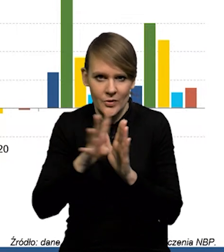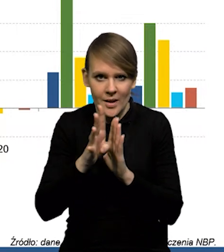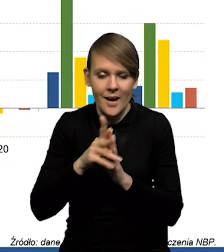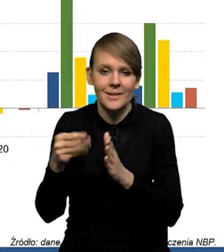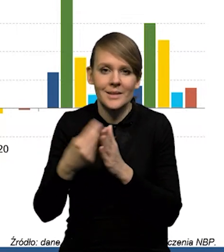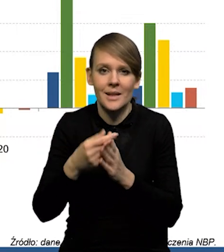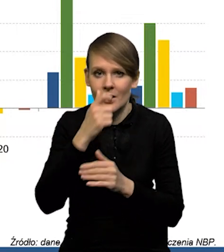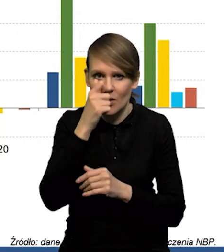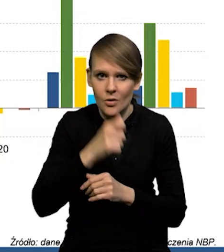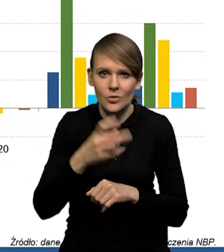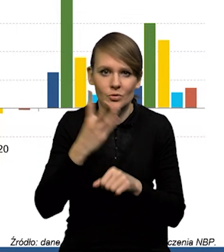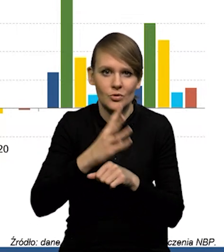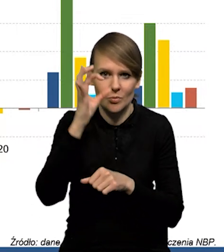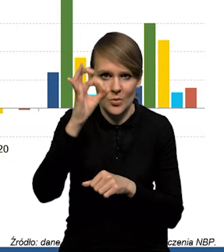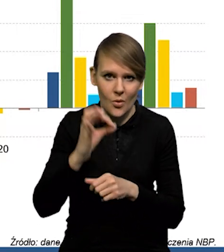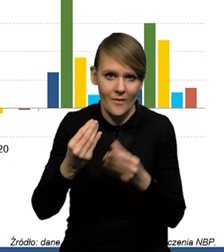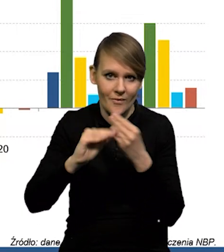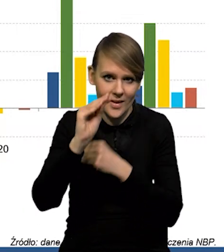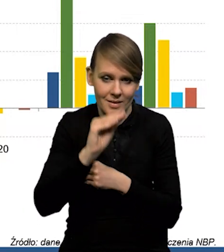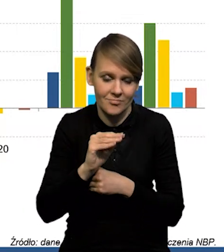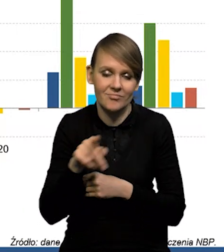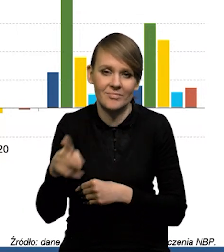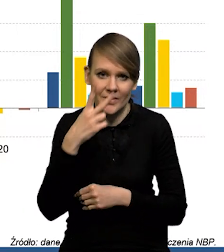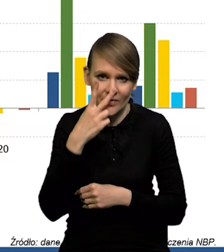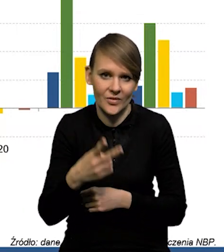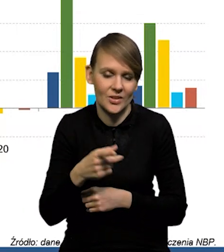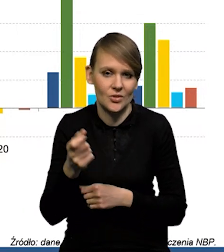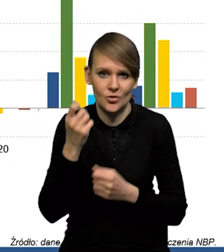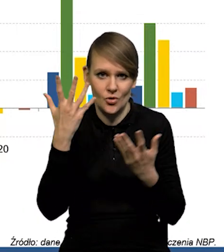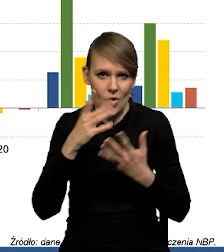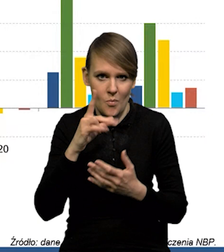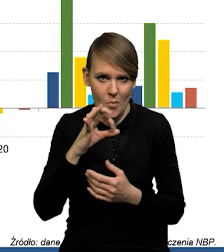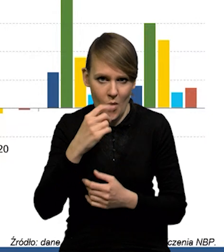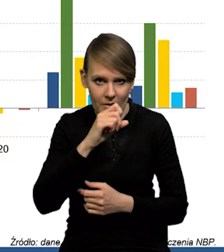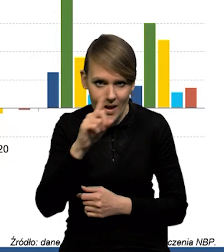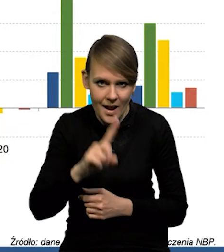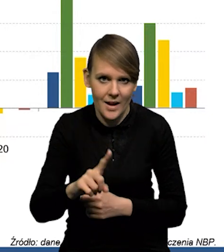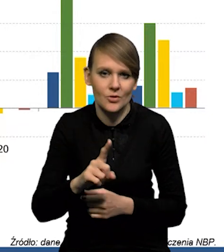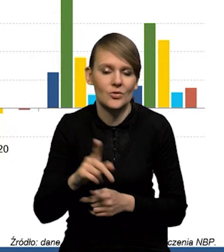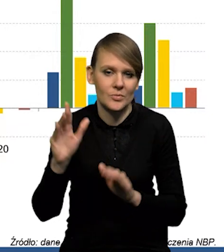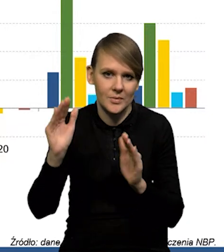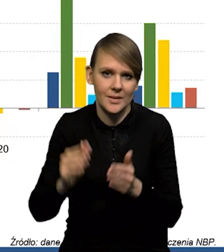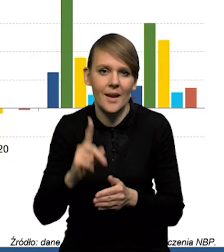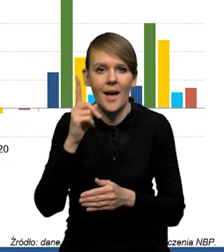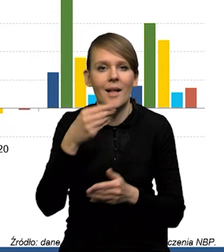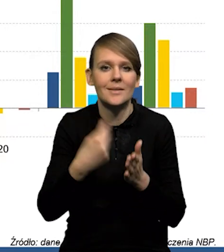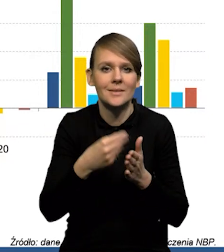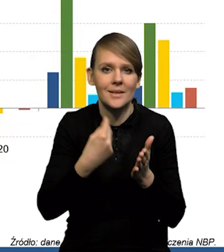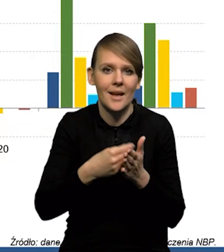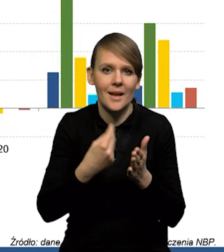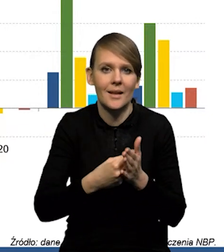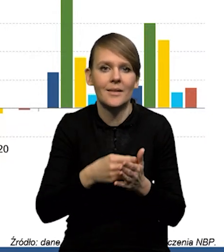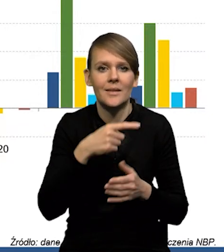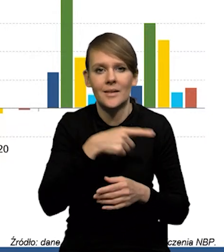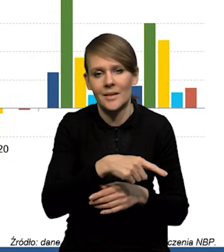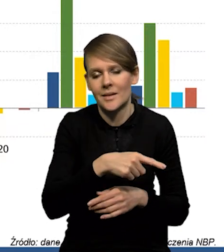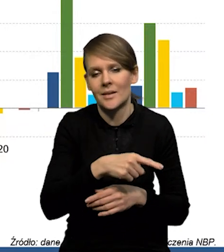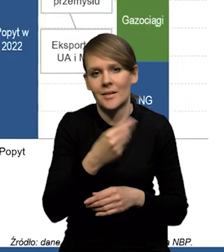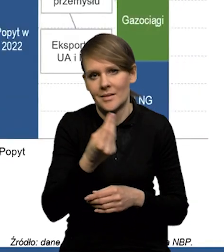W przypadku cen ropy to jest ponad 40 % więcej. Także widać, że ten szok podażowy ustępuje. No ale cały czas te ceny surowców są na podwyższonym poziomie.